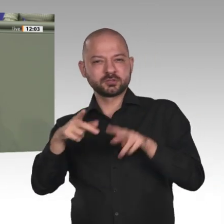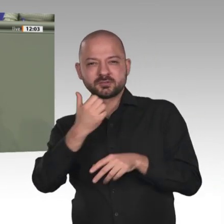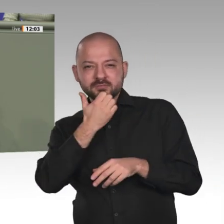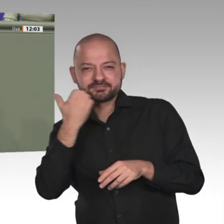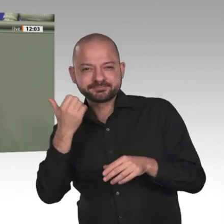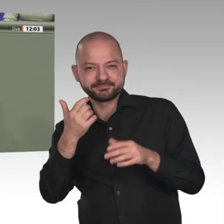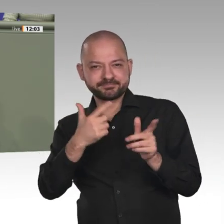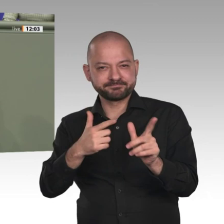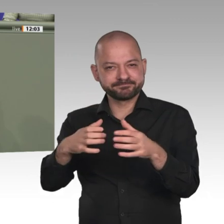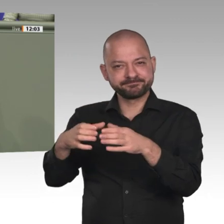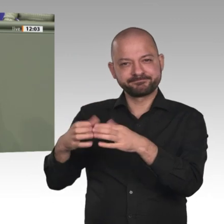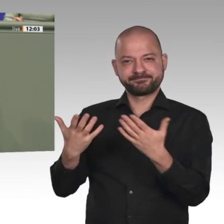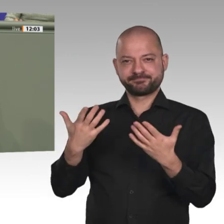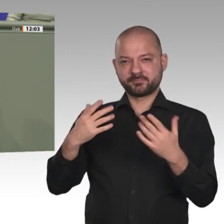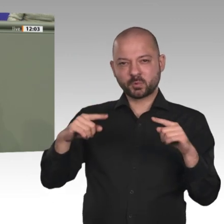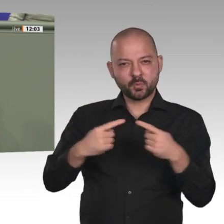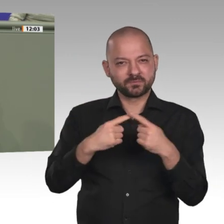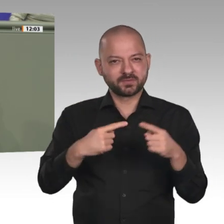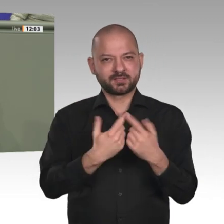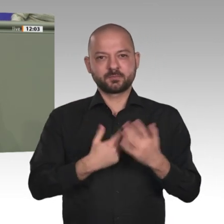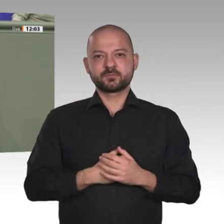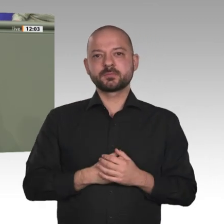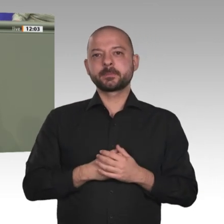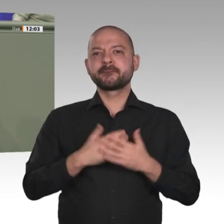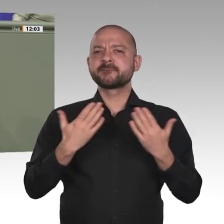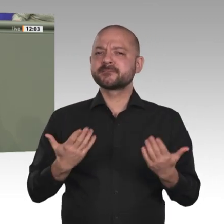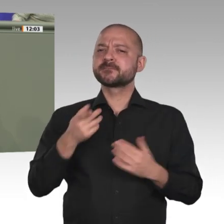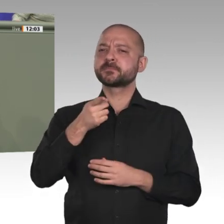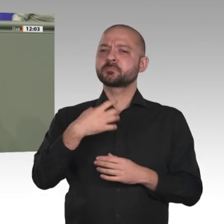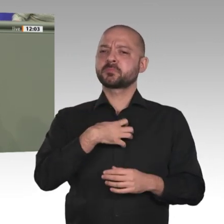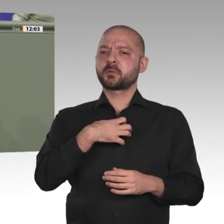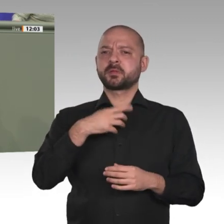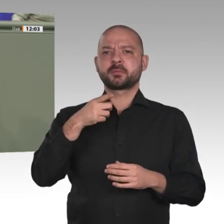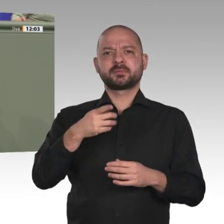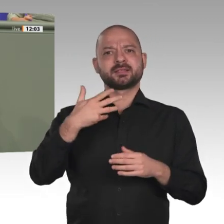auch, dass jeder Lichtblick im Sudan eine große Strahlkraft über die Landesgrenzen